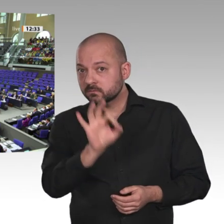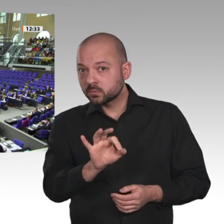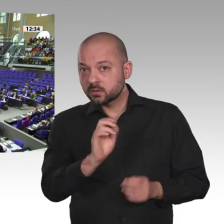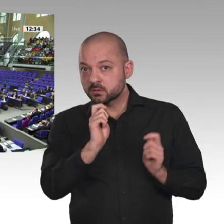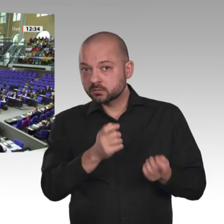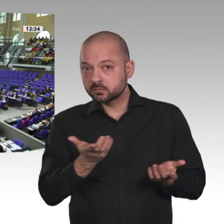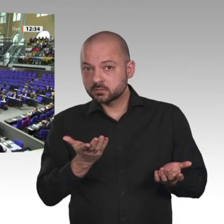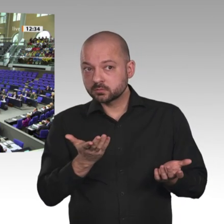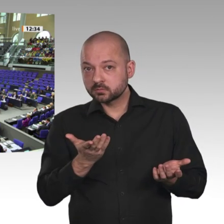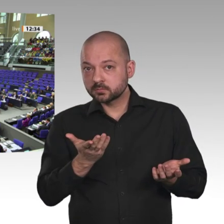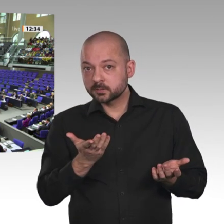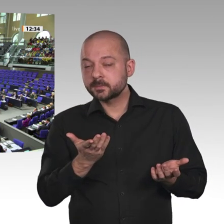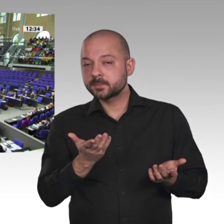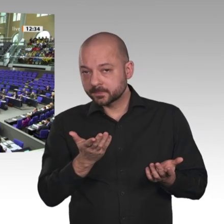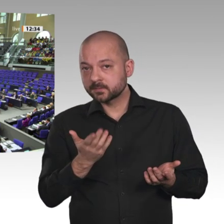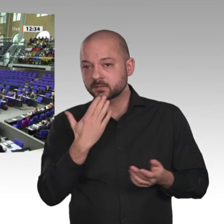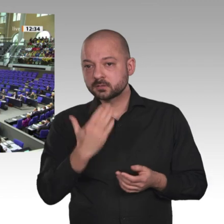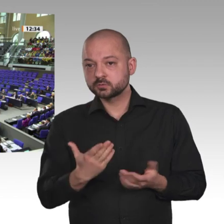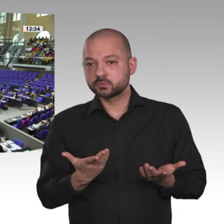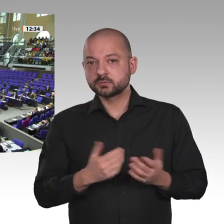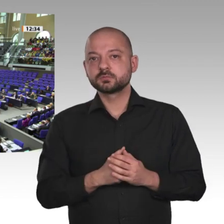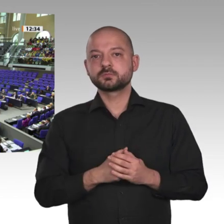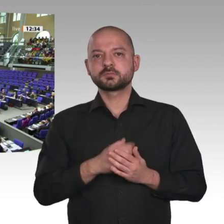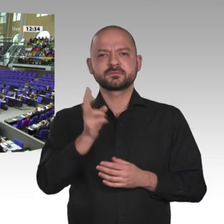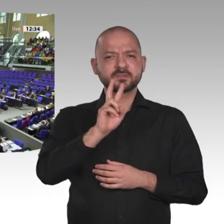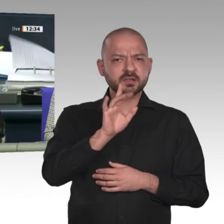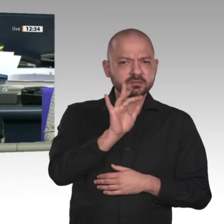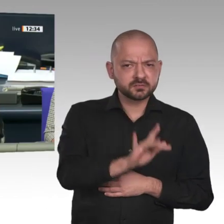Wer enthält sich? Danke schön.